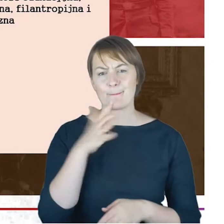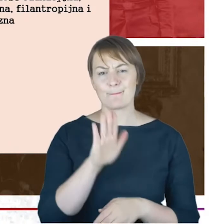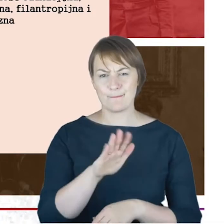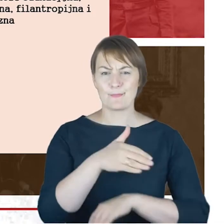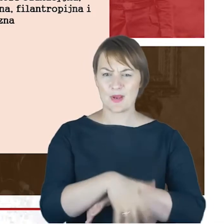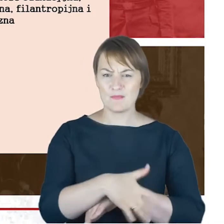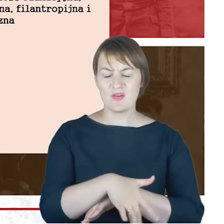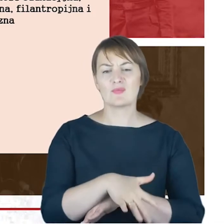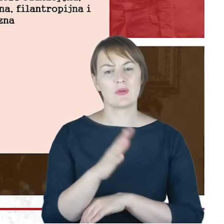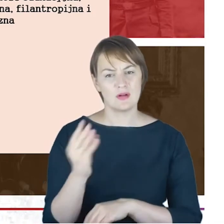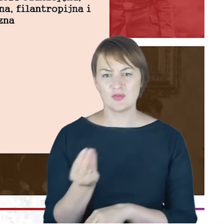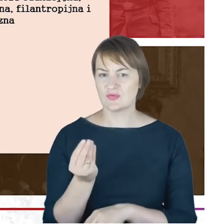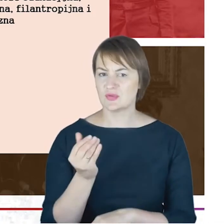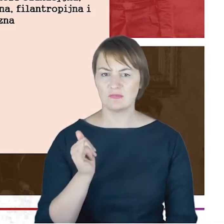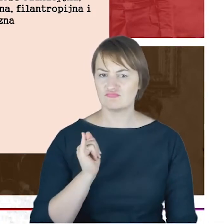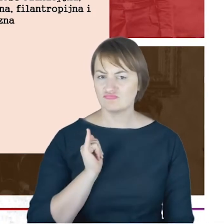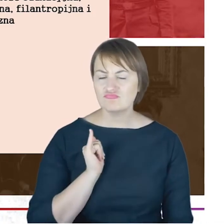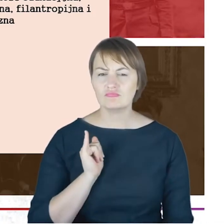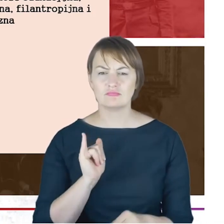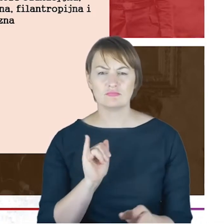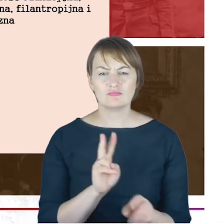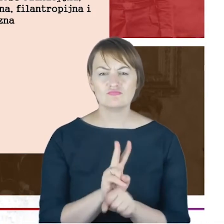rękę na pulsie działalności gminy katowickiej i pomaga